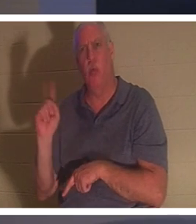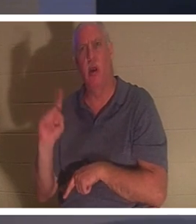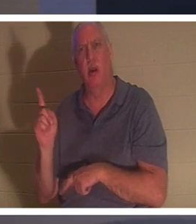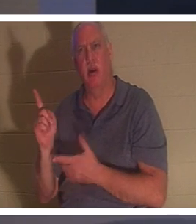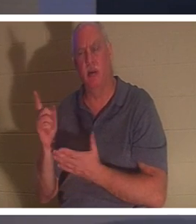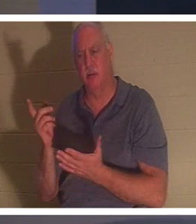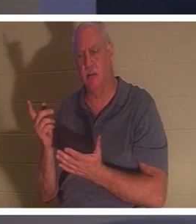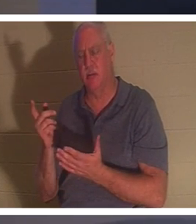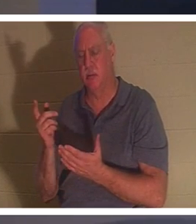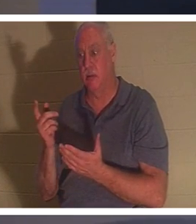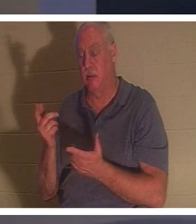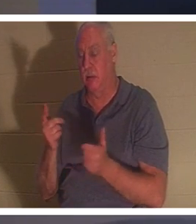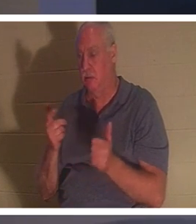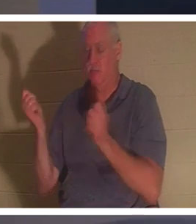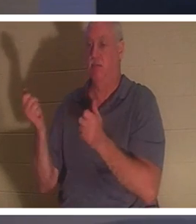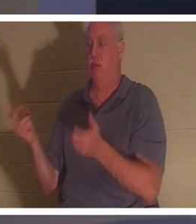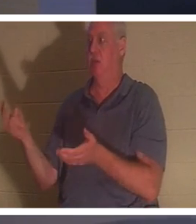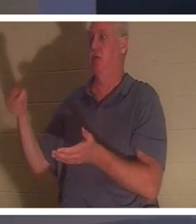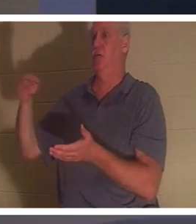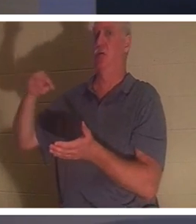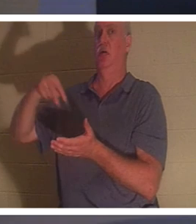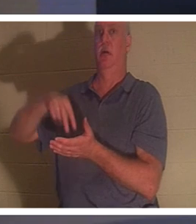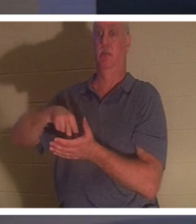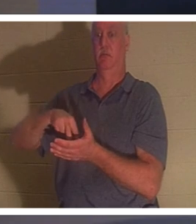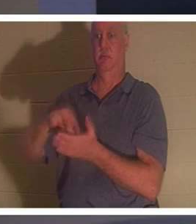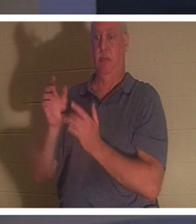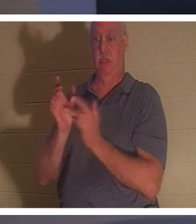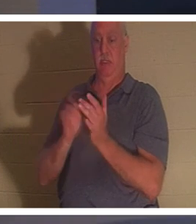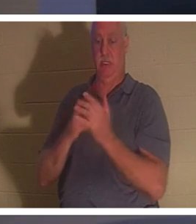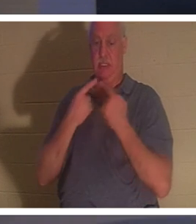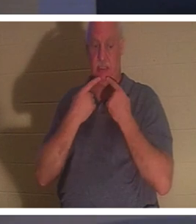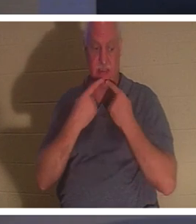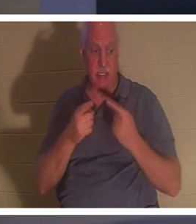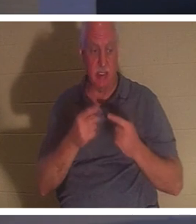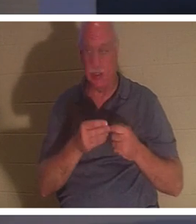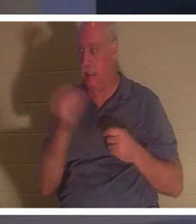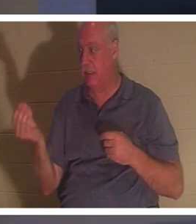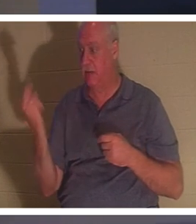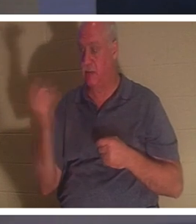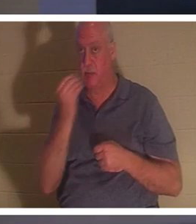elle s'est levée. Alors Jésus leur a dit de lui donner à manger. Ses parents étaient étonnés,